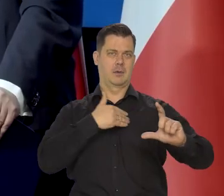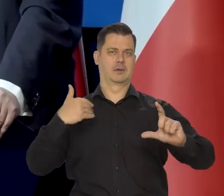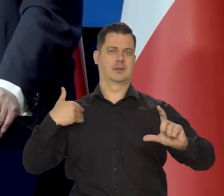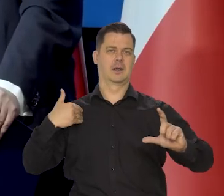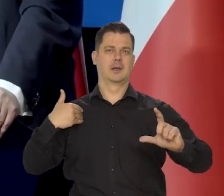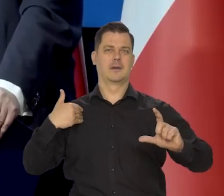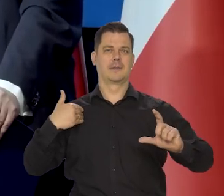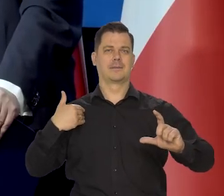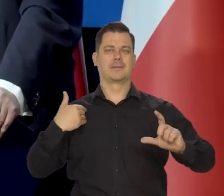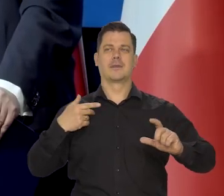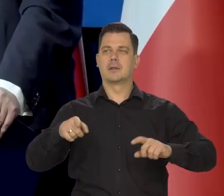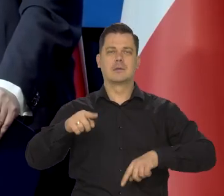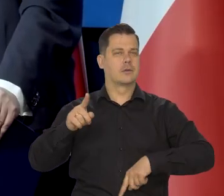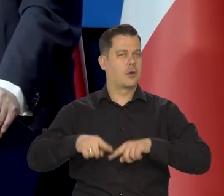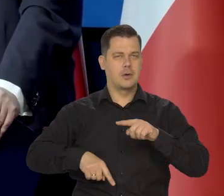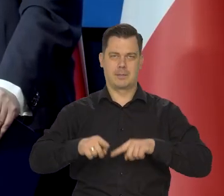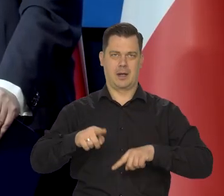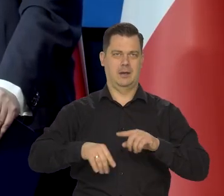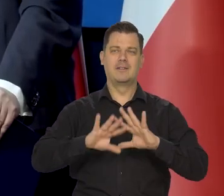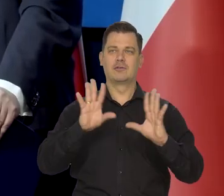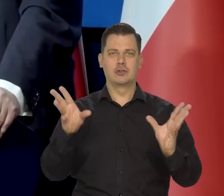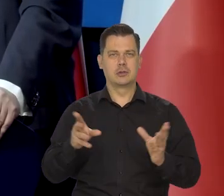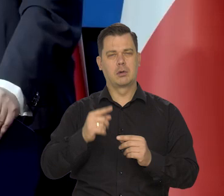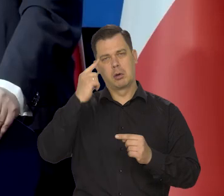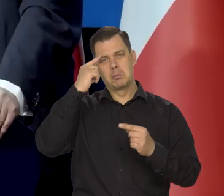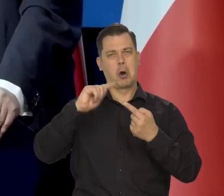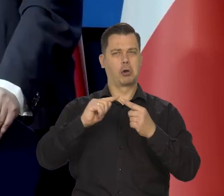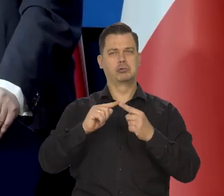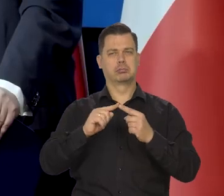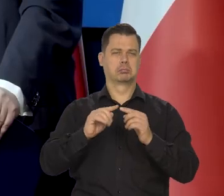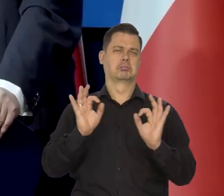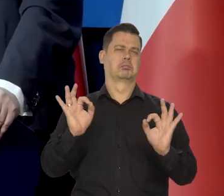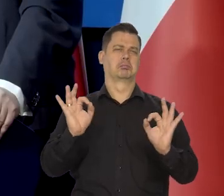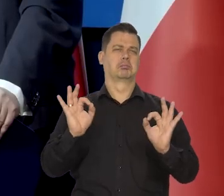Wszystkie procesy się dokonują logicznie i spokojnie.